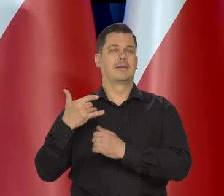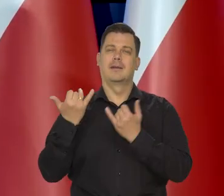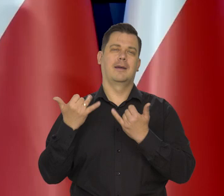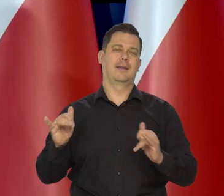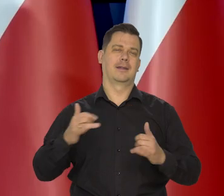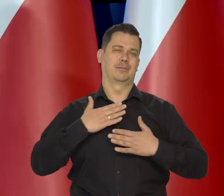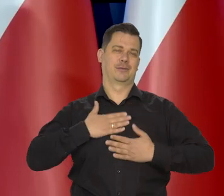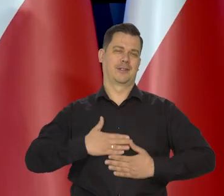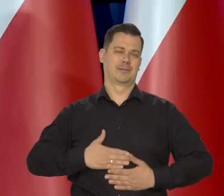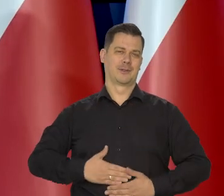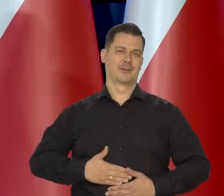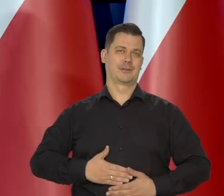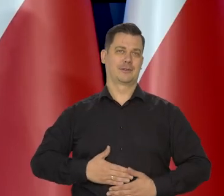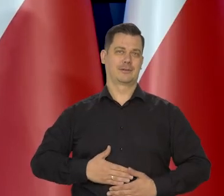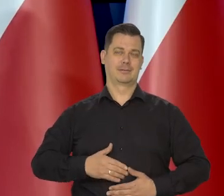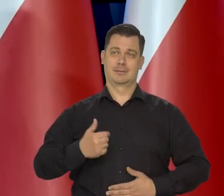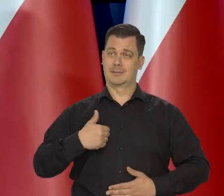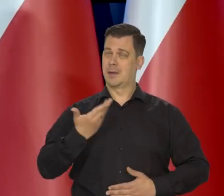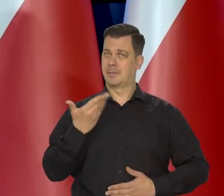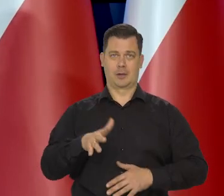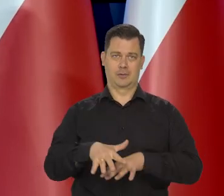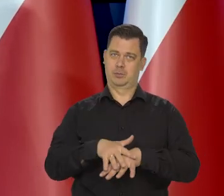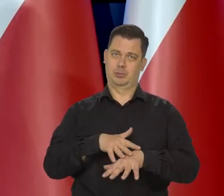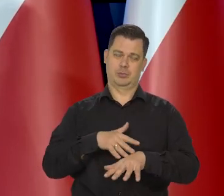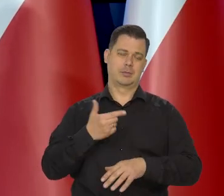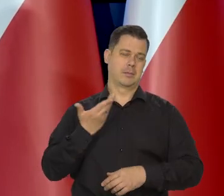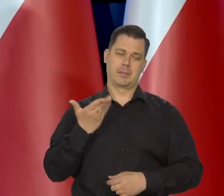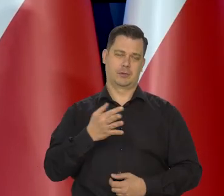Także bardzo współczuję tym rodzinom. Jest mi przykro i robimy wszystko,